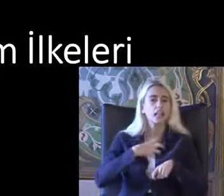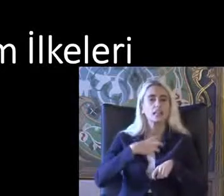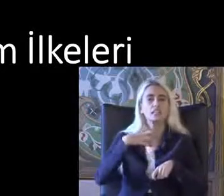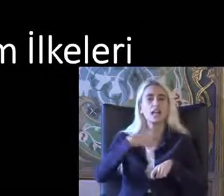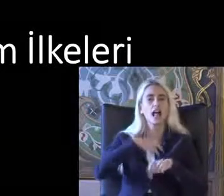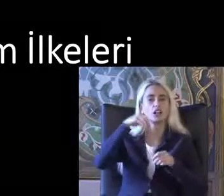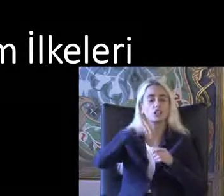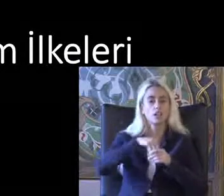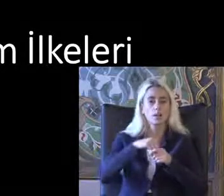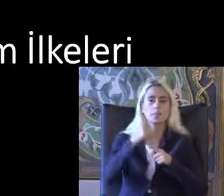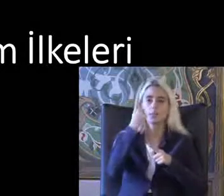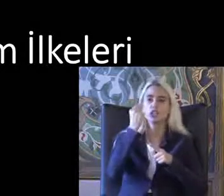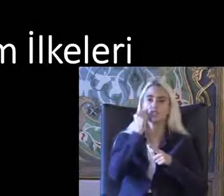Kişi gördüğünde veya